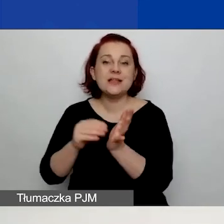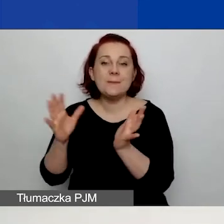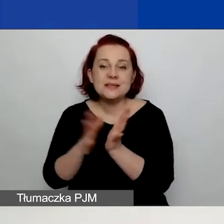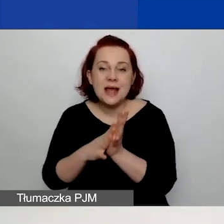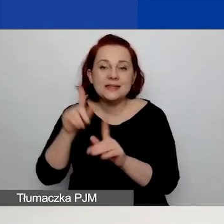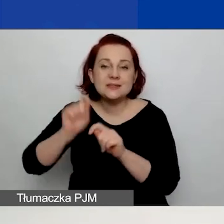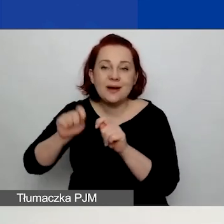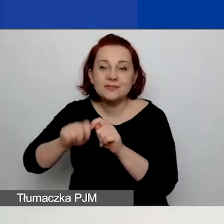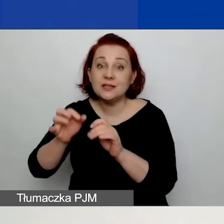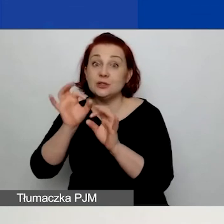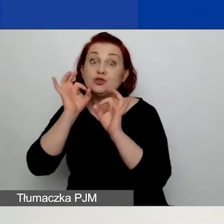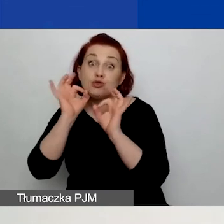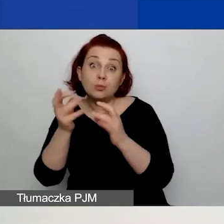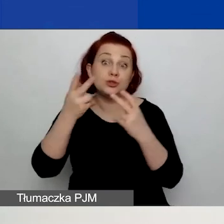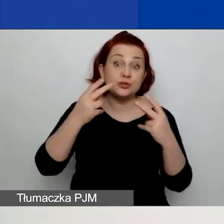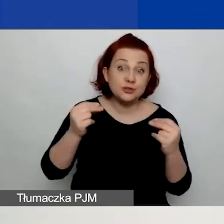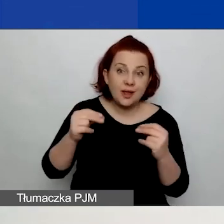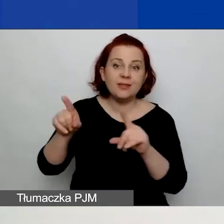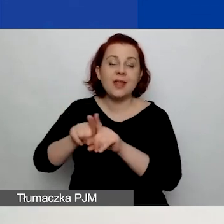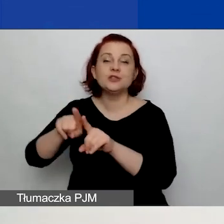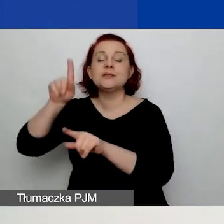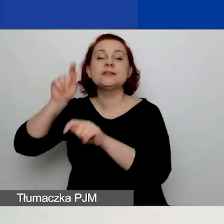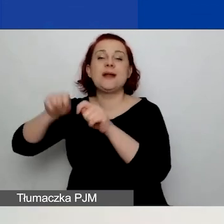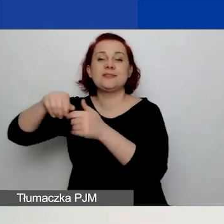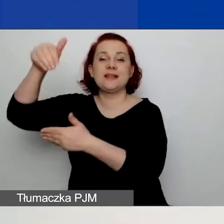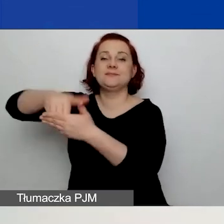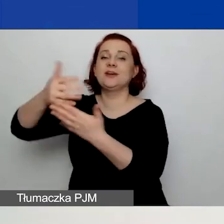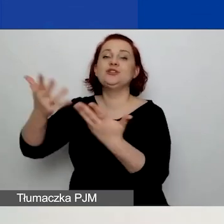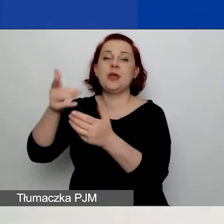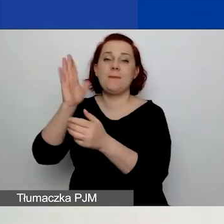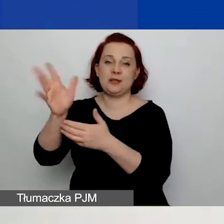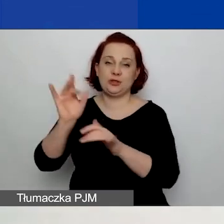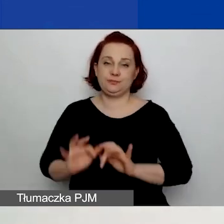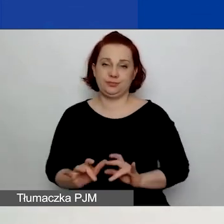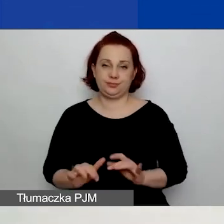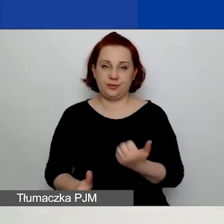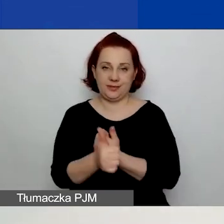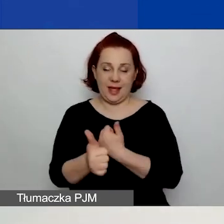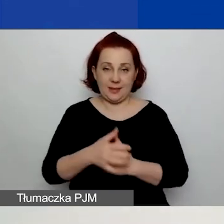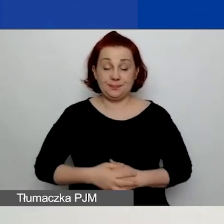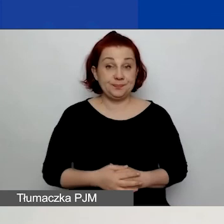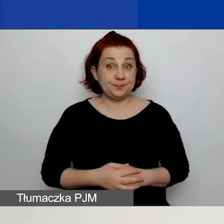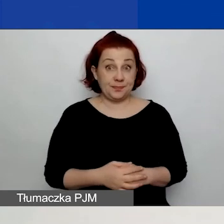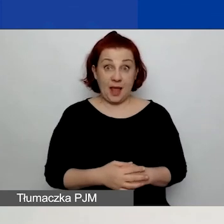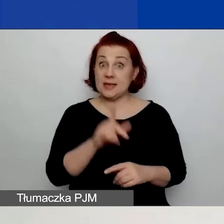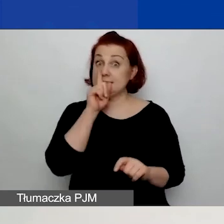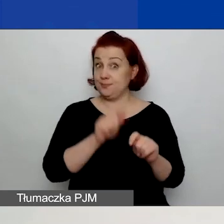oraz pięć zakładek, w których będziecie wypełniać dane. Zwróćcie też proszę uwagę, że przy większości pól